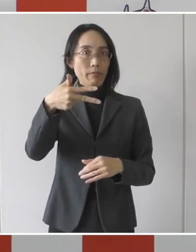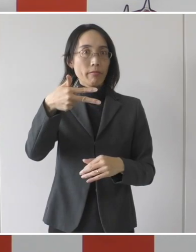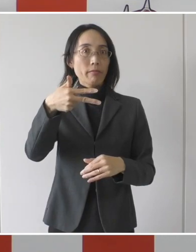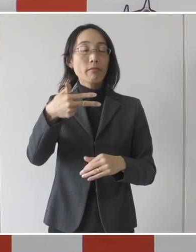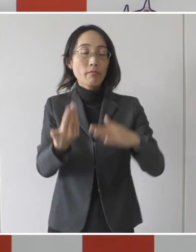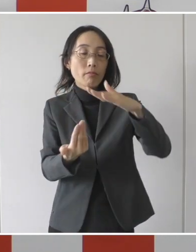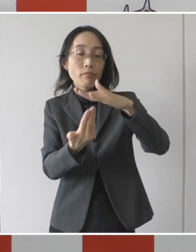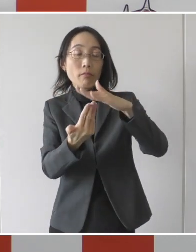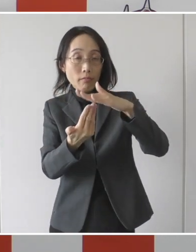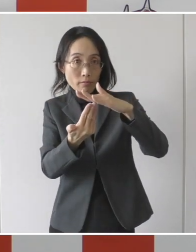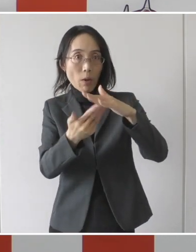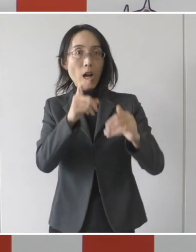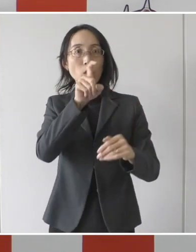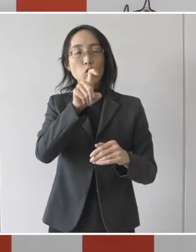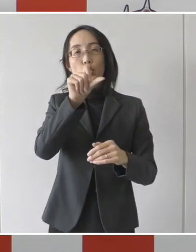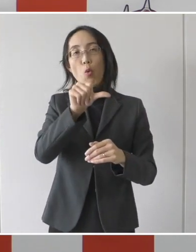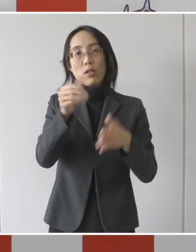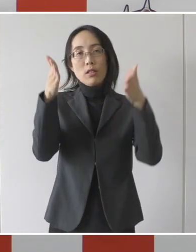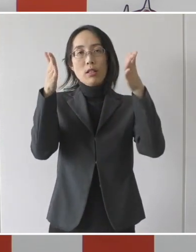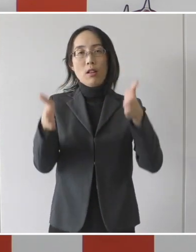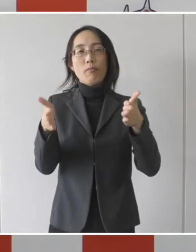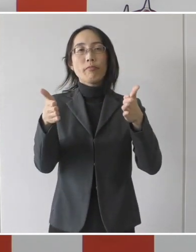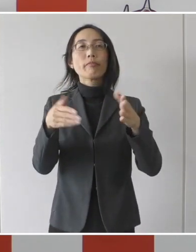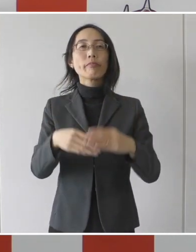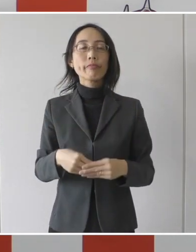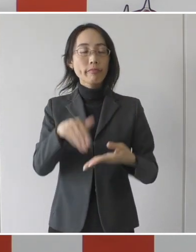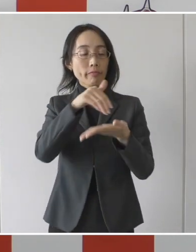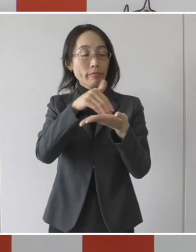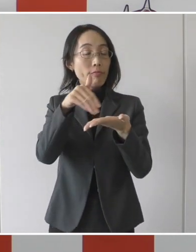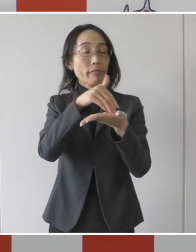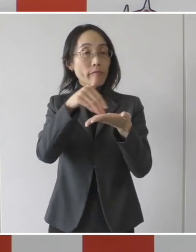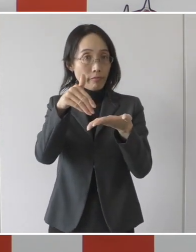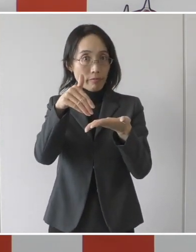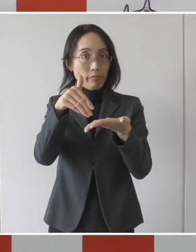上限は15日間ということでありますので